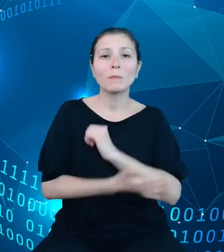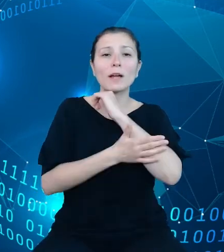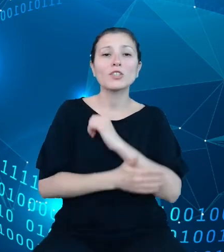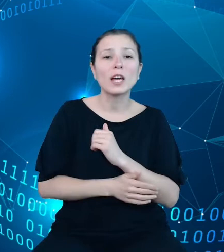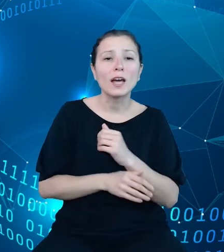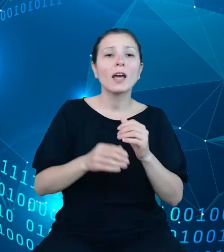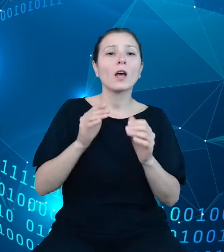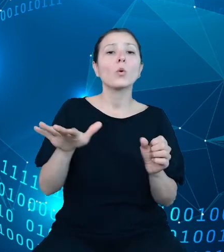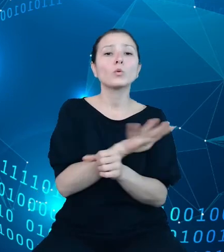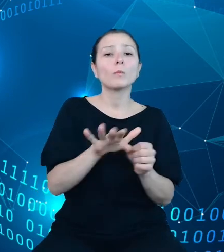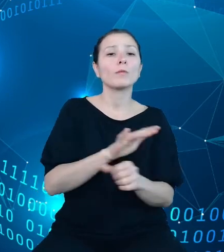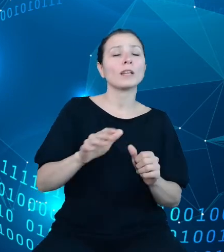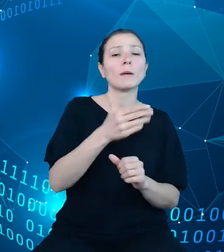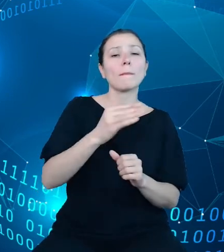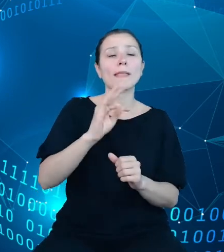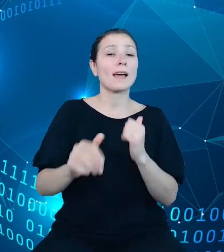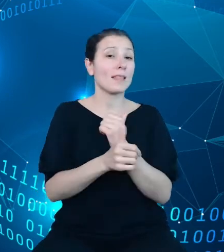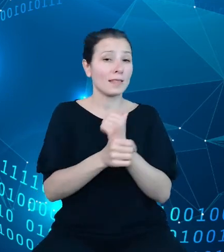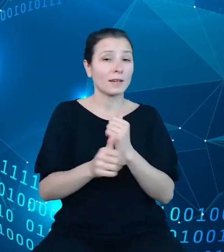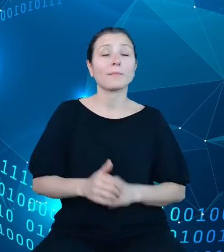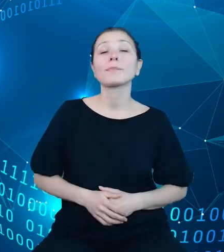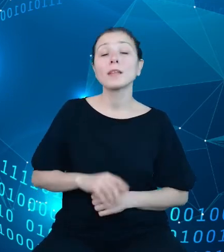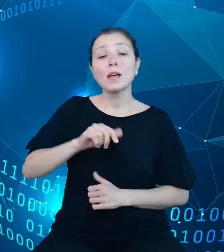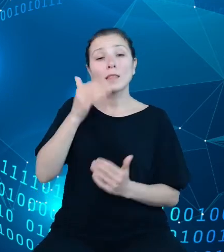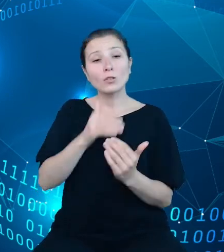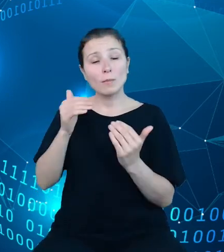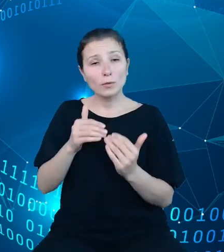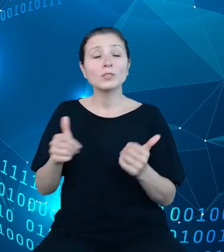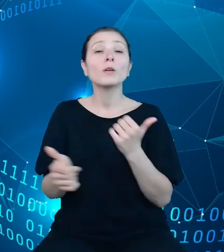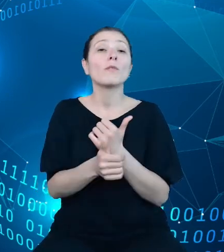Przyjęte przez zespół podejście spowodowało konieczność przygotowania nowych